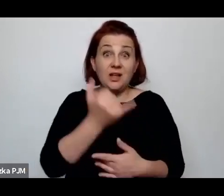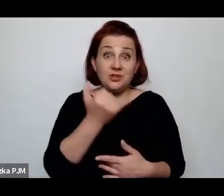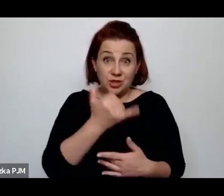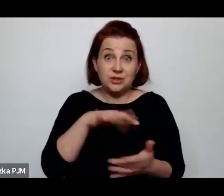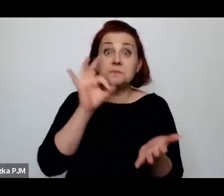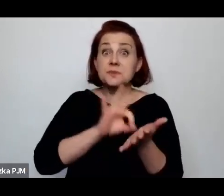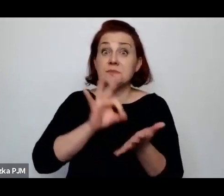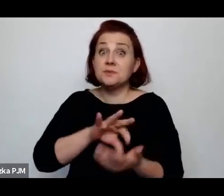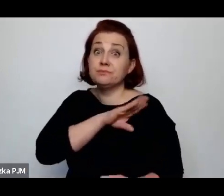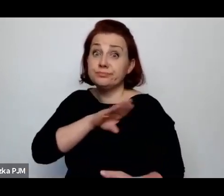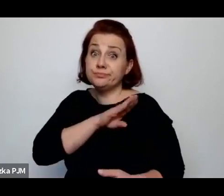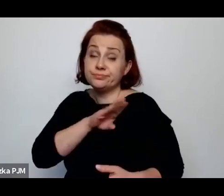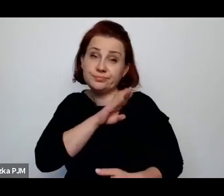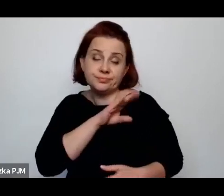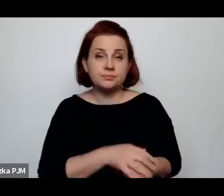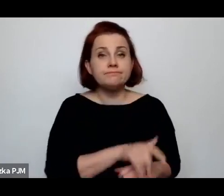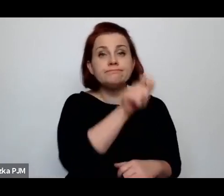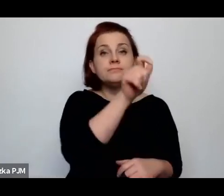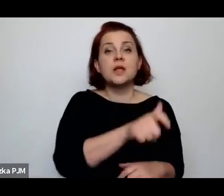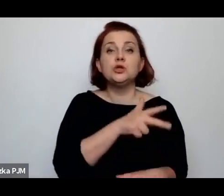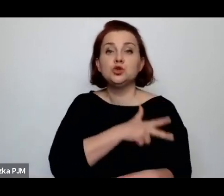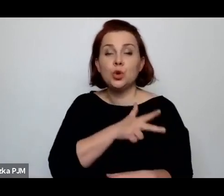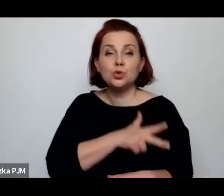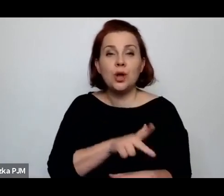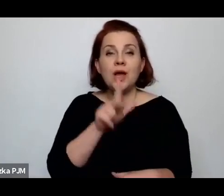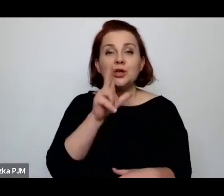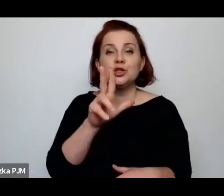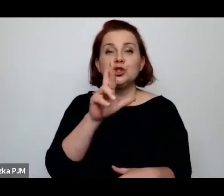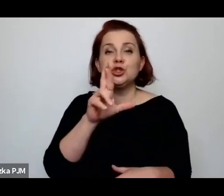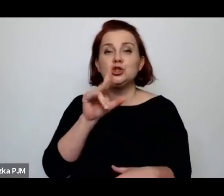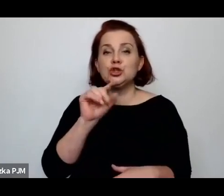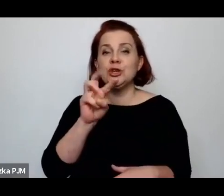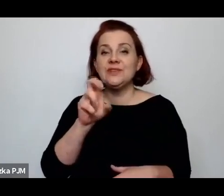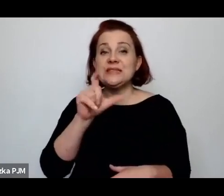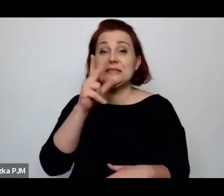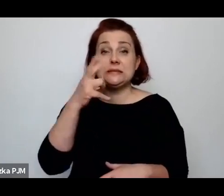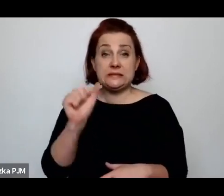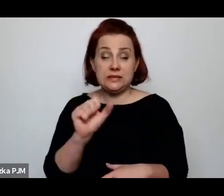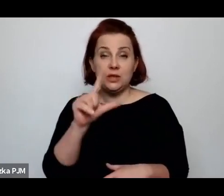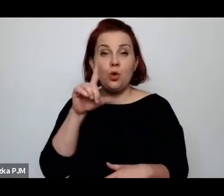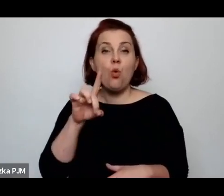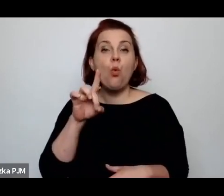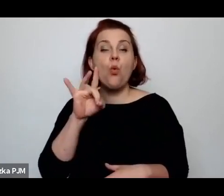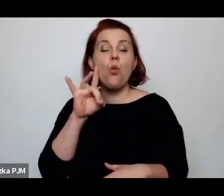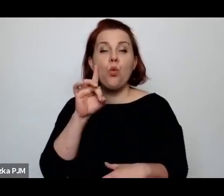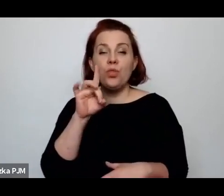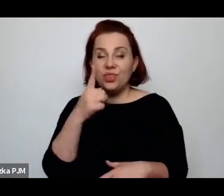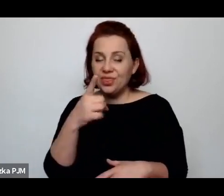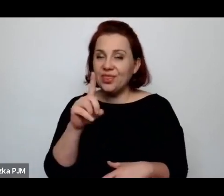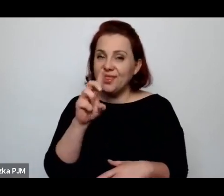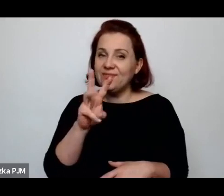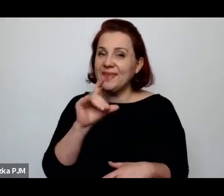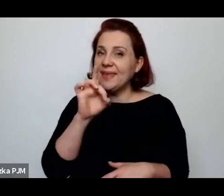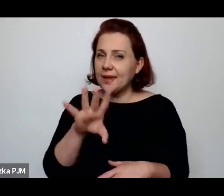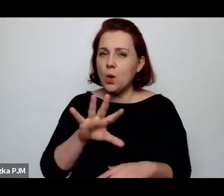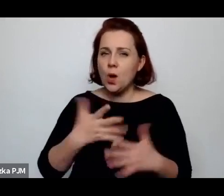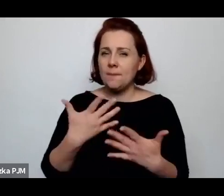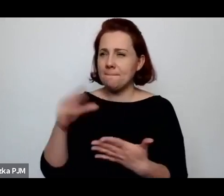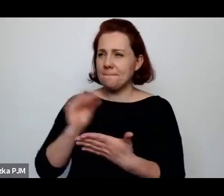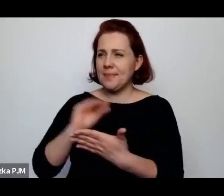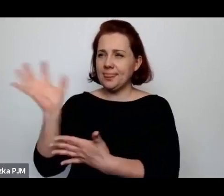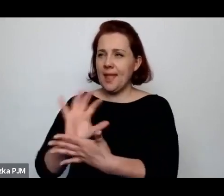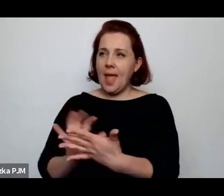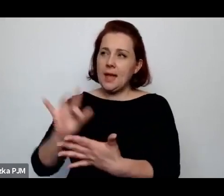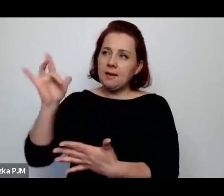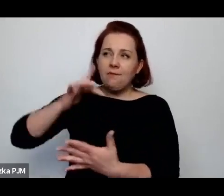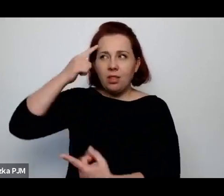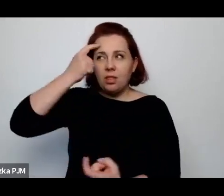Socjolog Ludwik Krzywicki w takim tekście, w jakim zastanawiał się nad tym losem tych